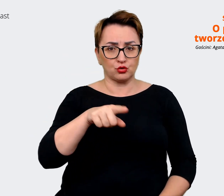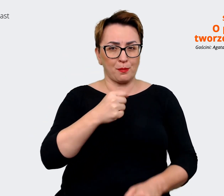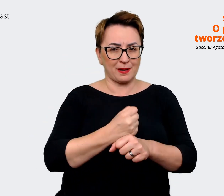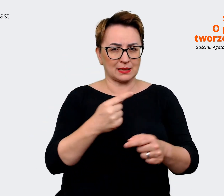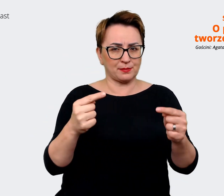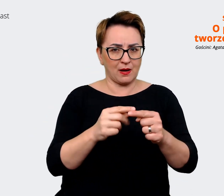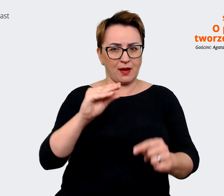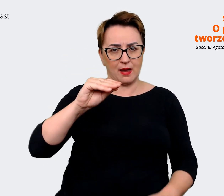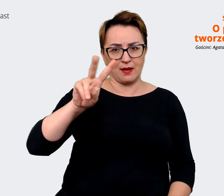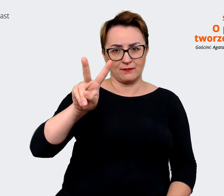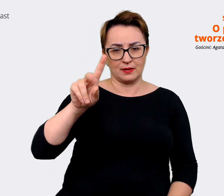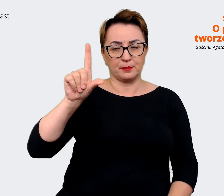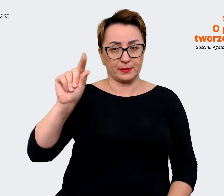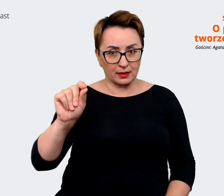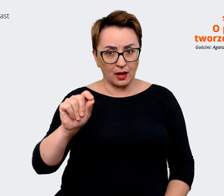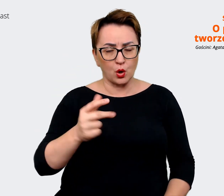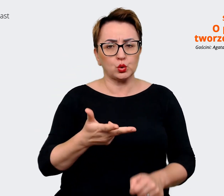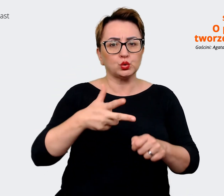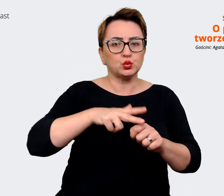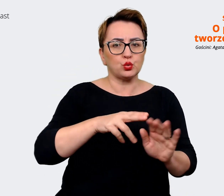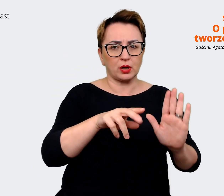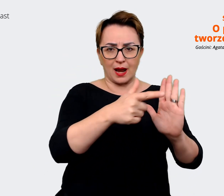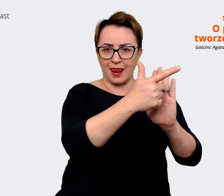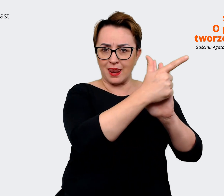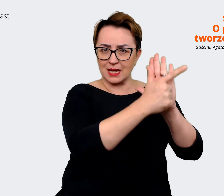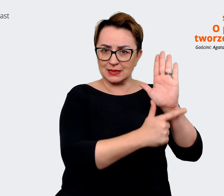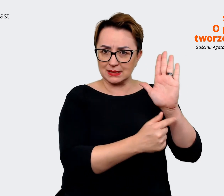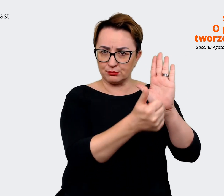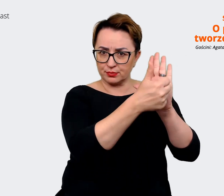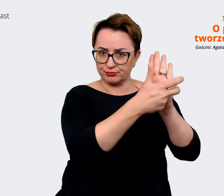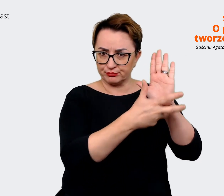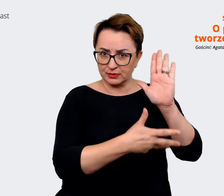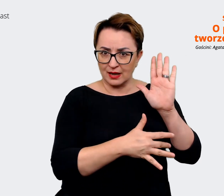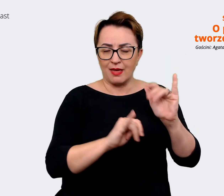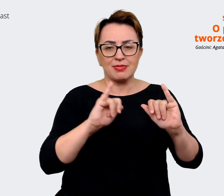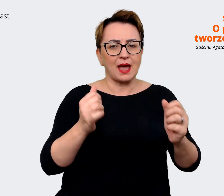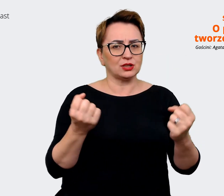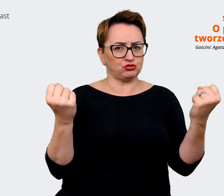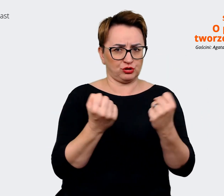z tych atrybutów są najsilniejsze według tych osób, z którymi pracowaliśmy. To był